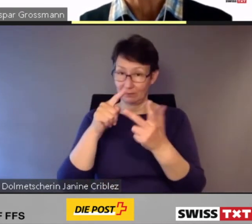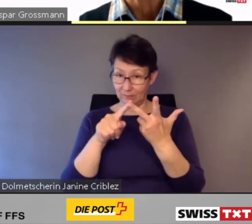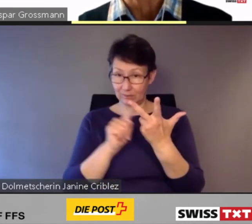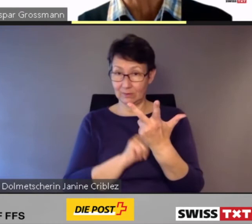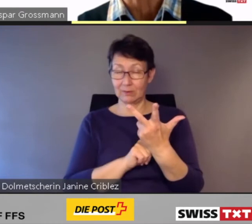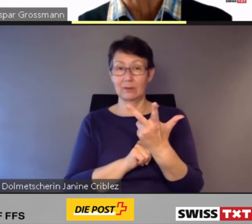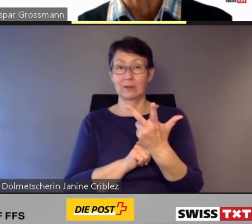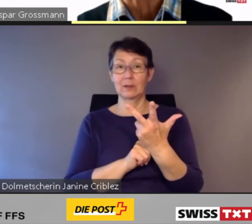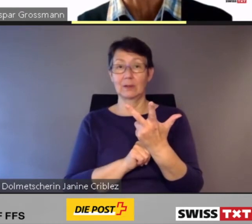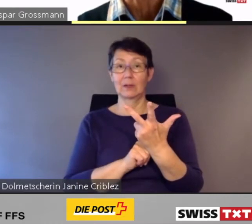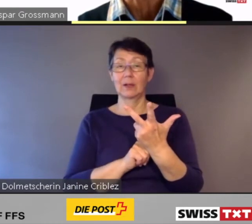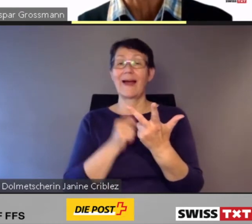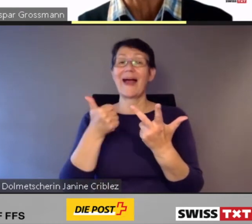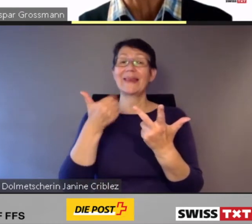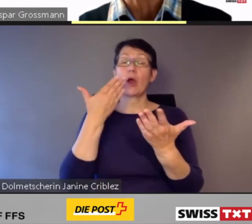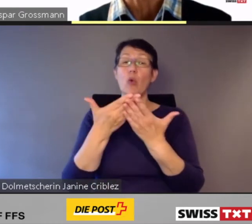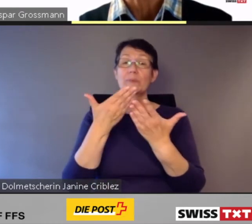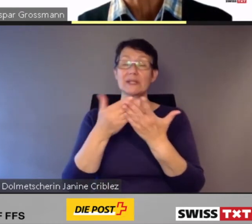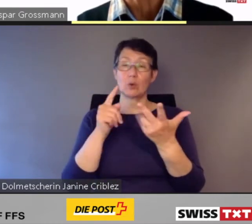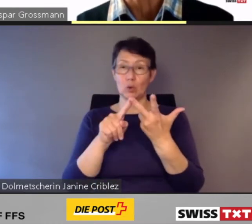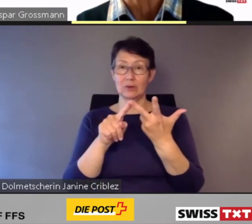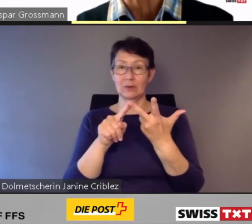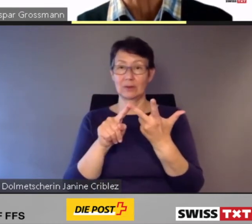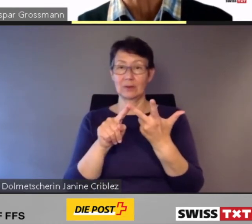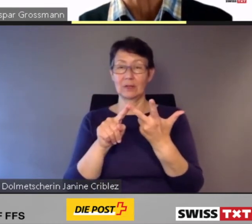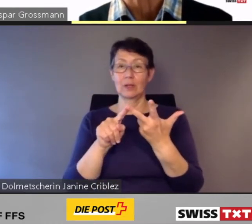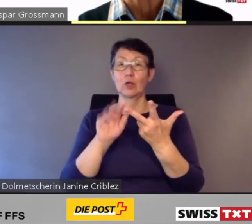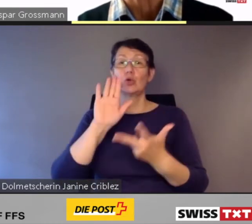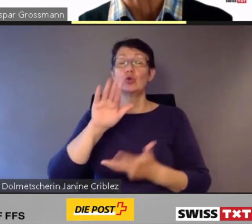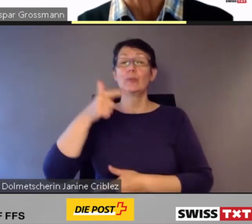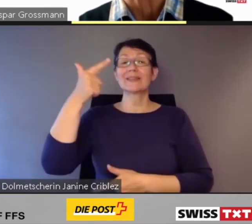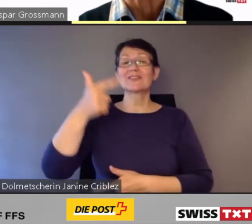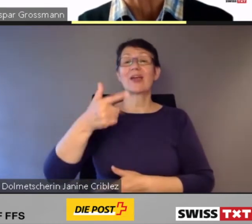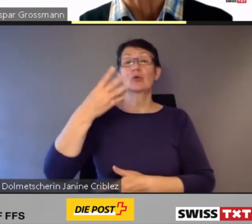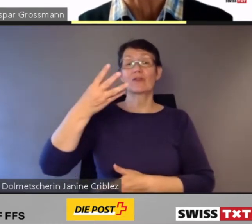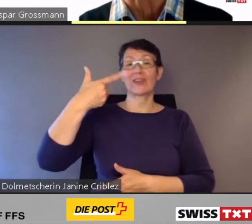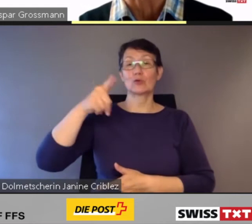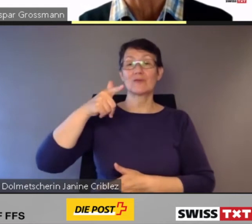Mit einer Option über 224 weitere Züge.